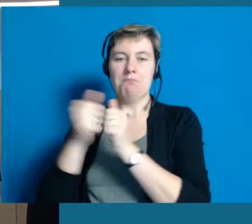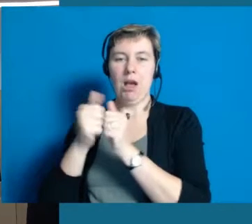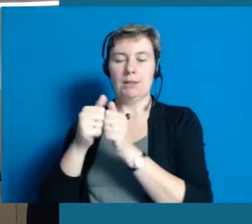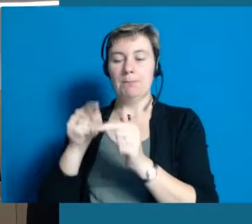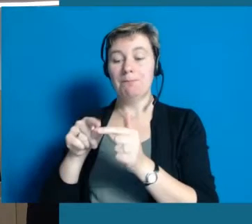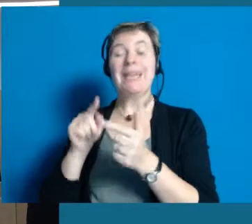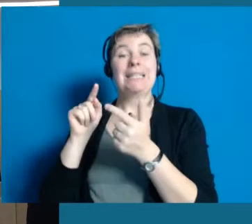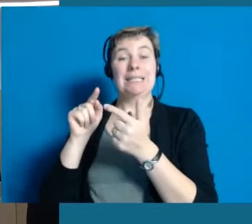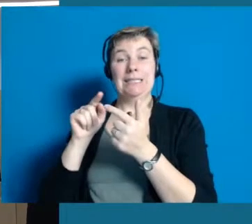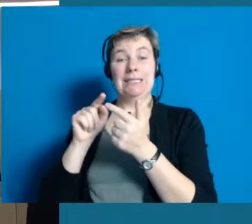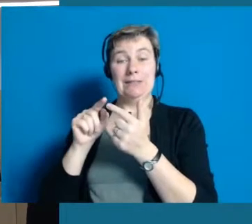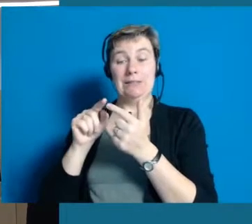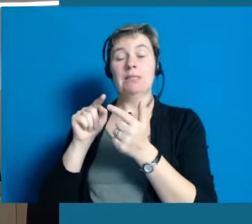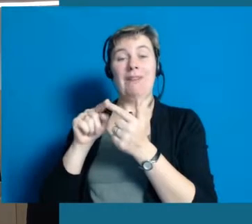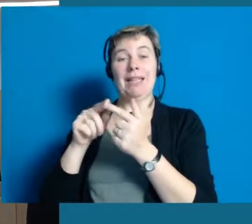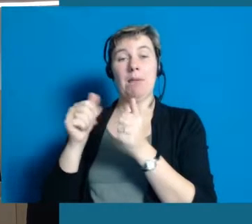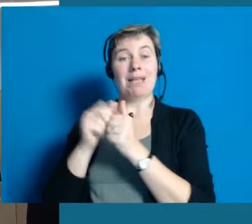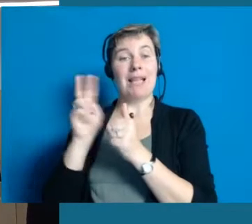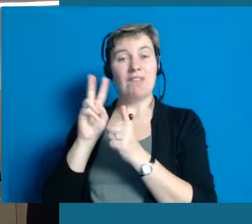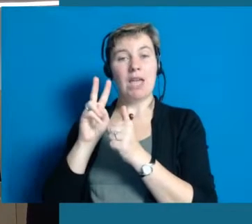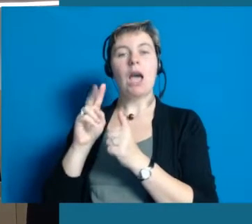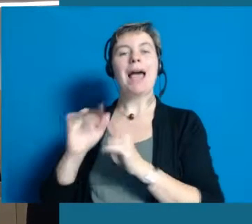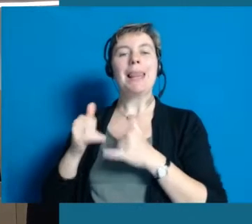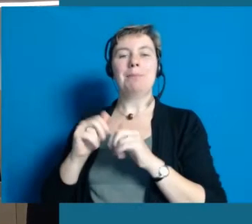Genauso ist der zweite Partner, die Lebenshilfe,